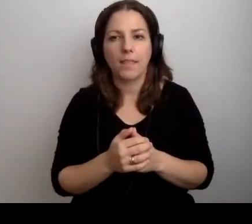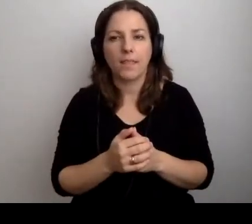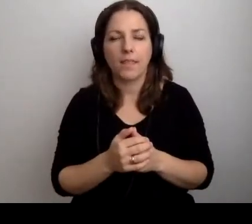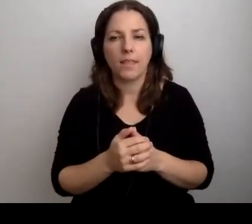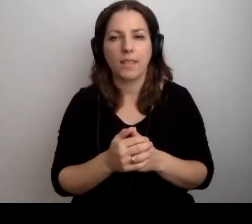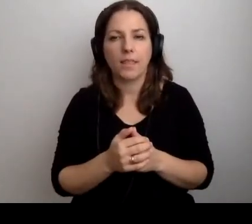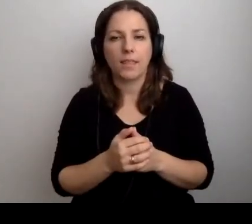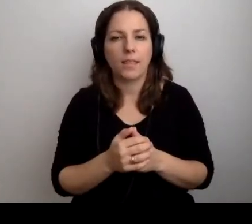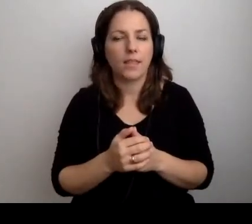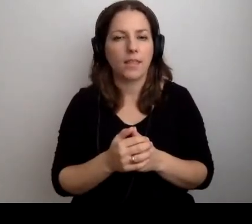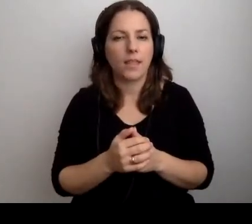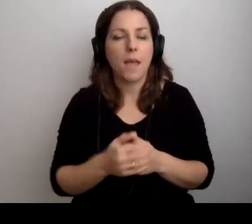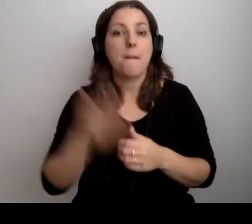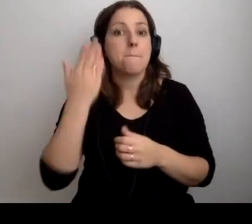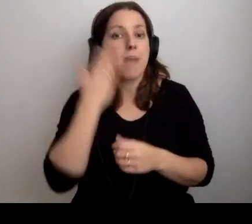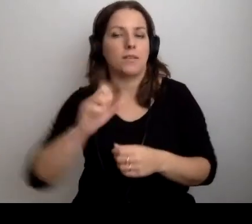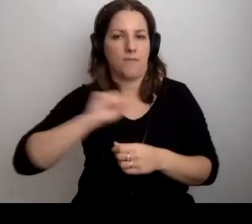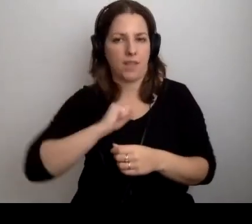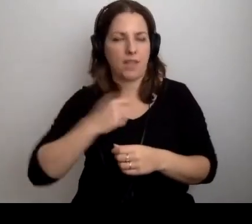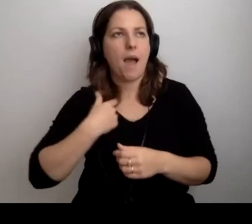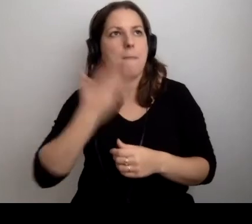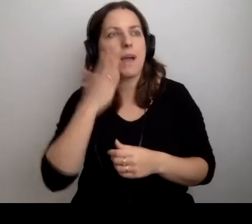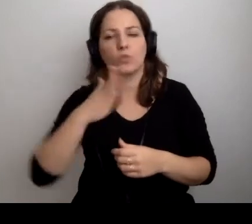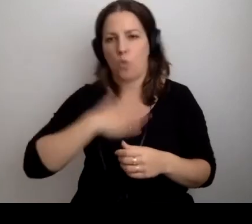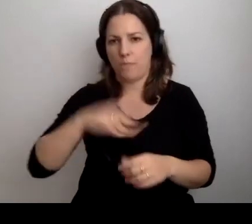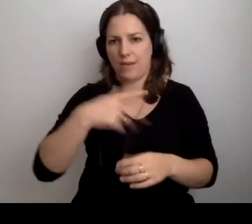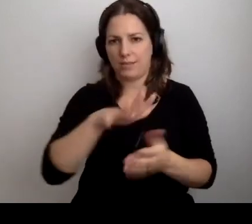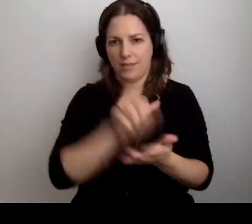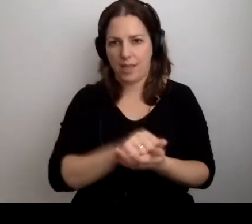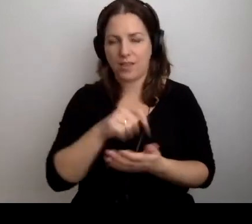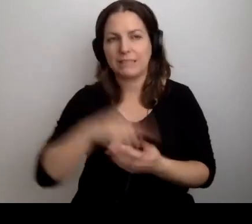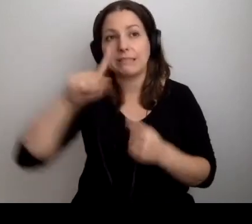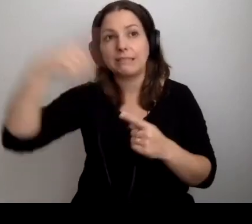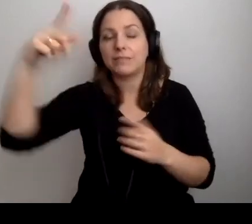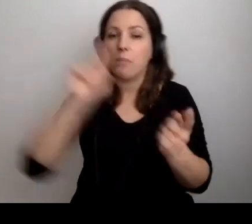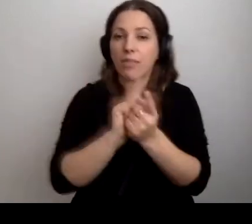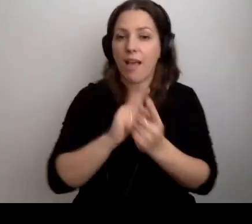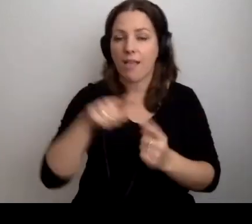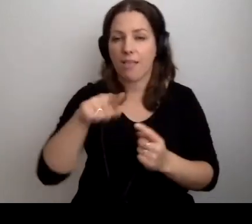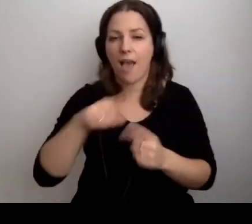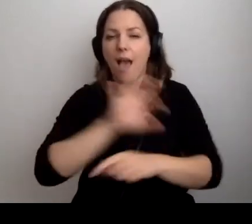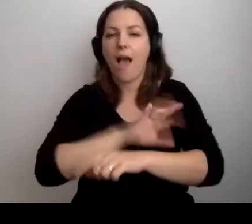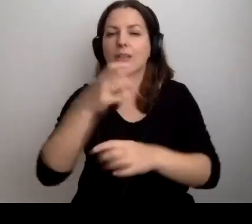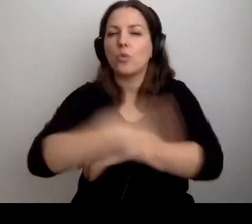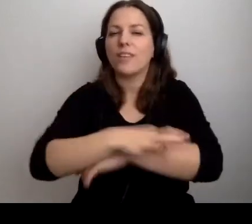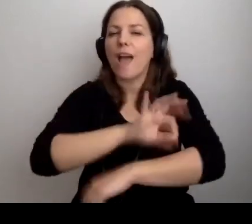Jak bardzo lubię te zajęcia. Za każdym razem spotkania ze studentami architektury to takie,